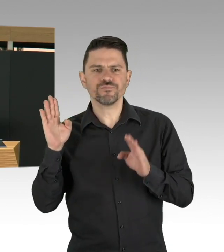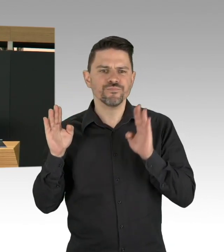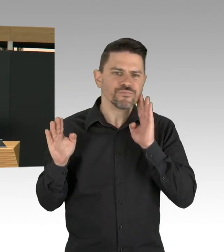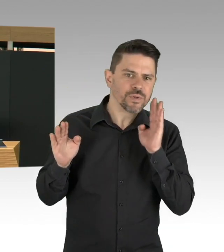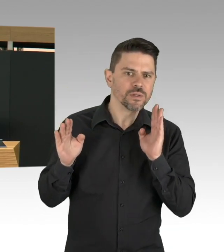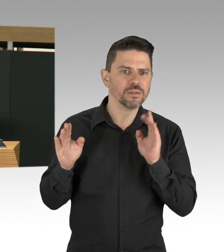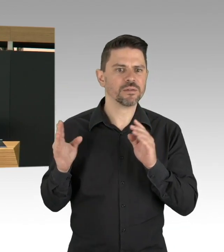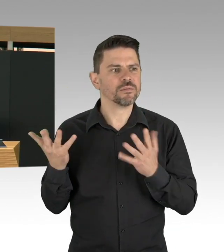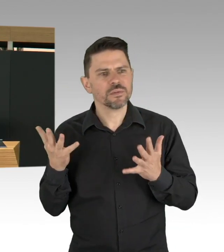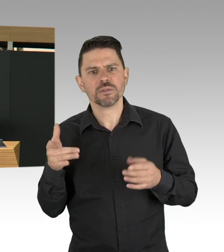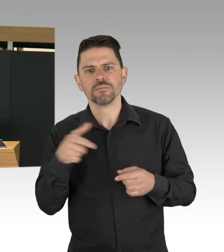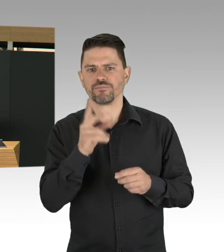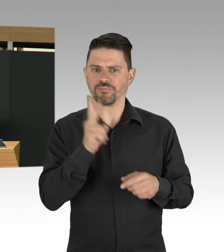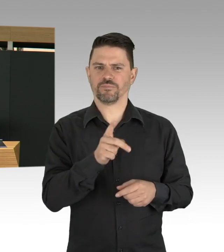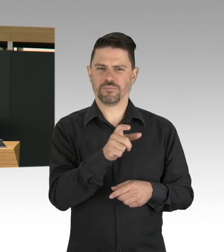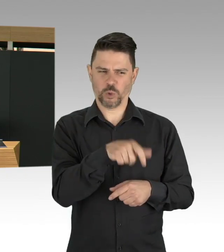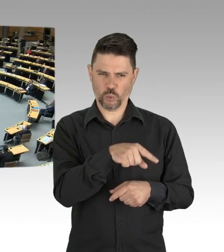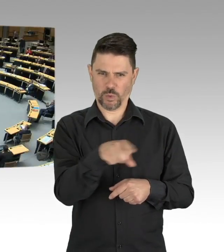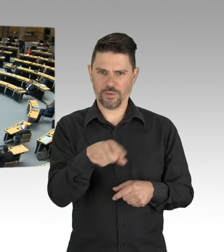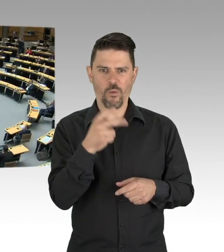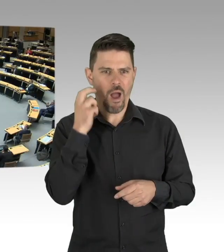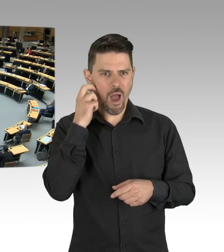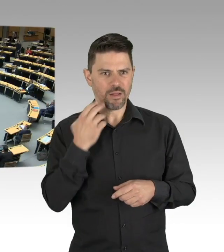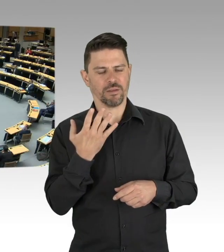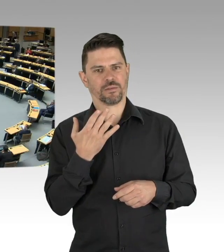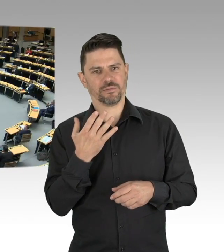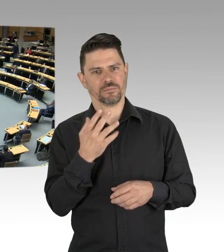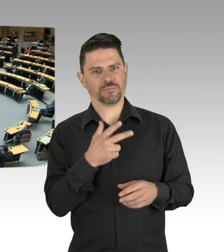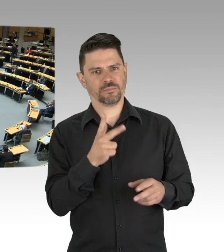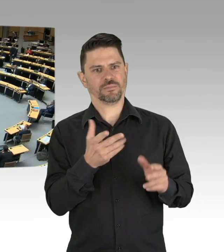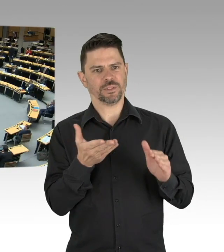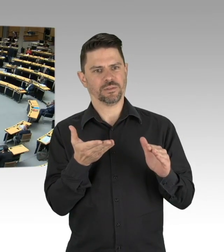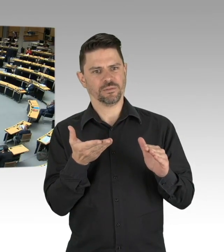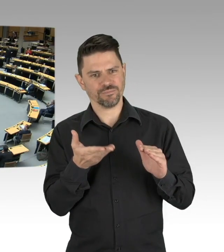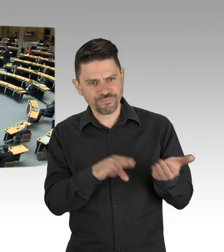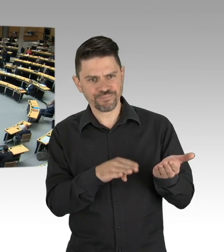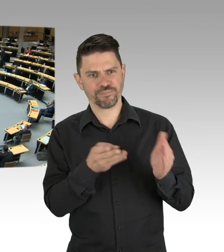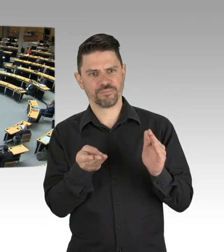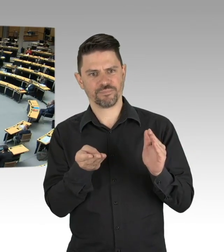(Beifall) Jedes Leben ist es wert zu retten.